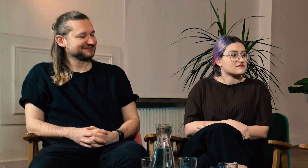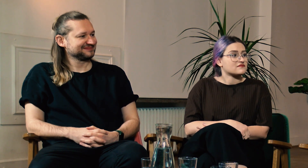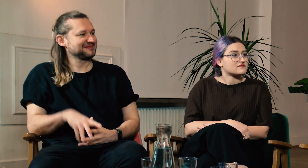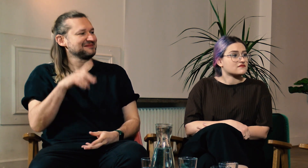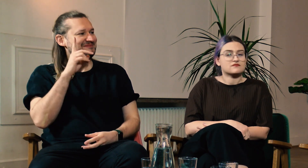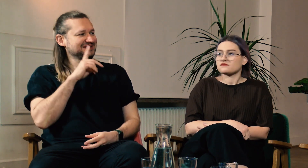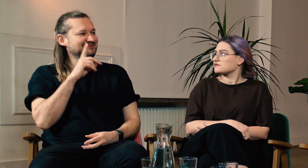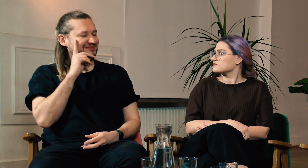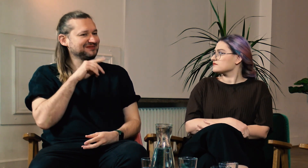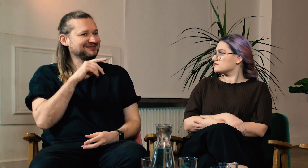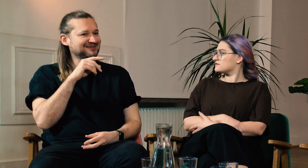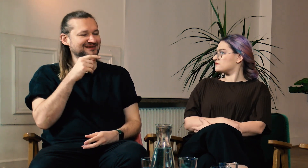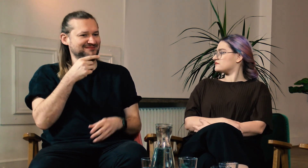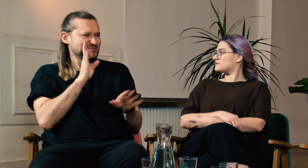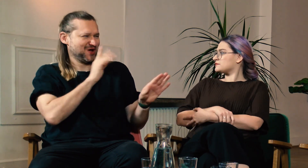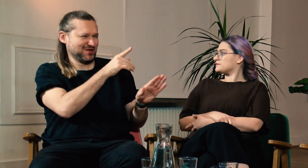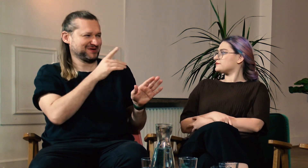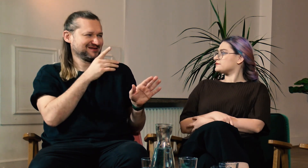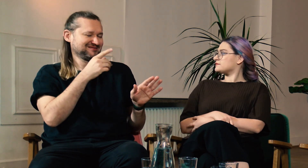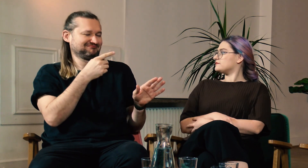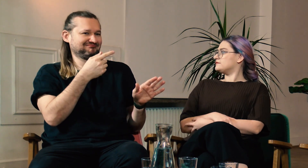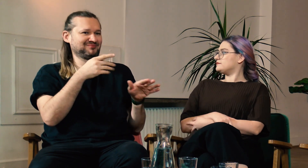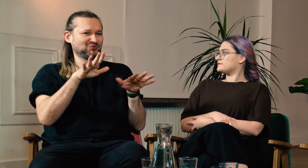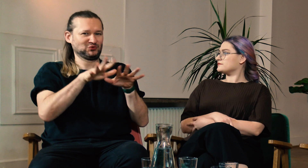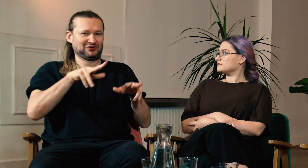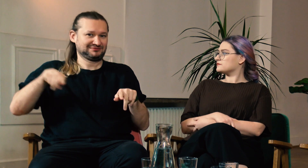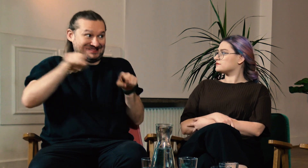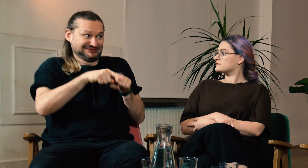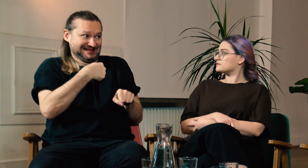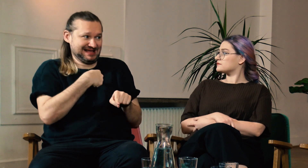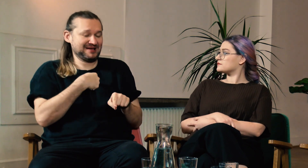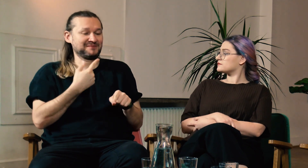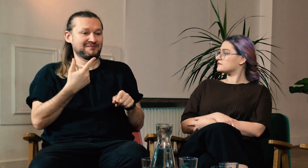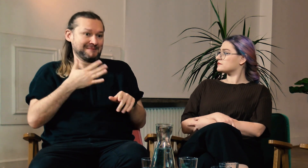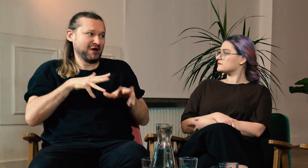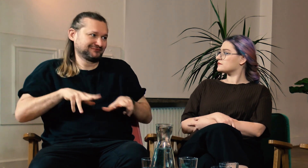M: Mam wrażenie że dużo ludzi, w tym ja, mające słyszącą rodzinę, doświadczają podobnych sytuacji.